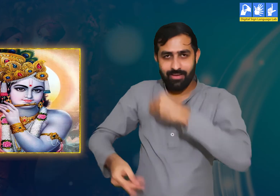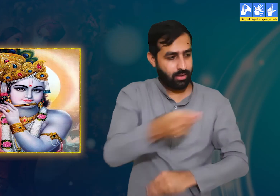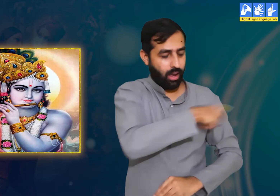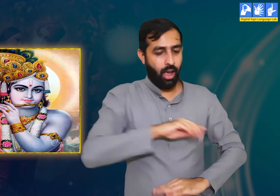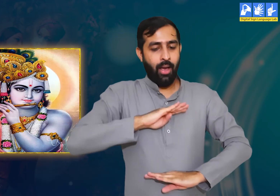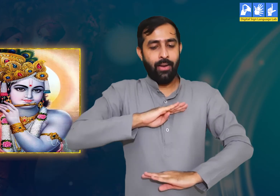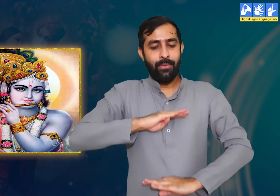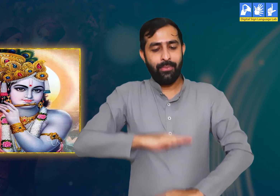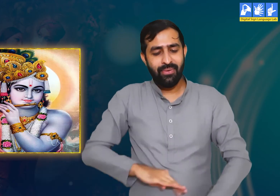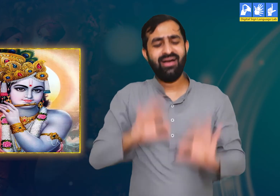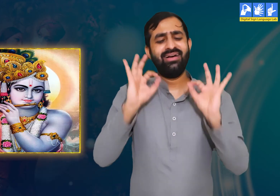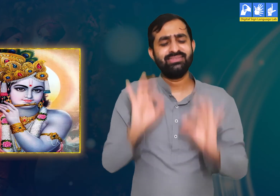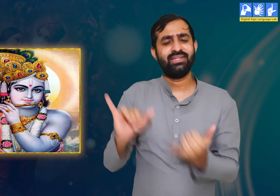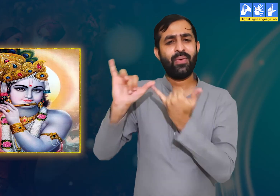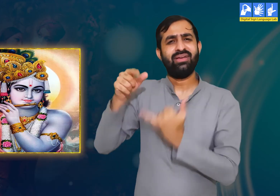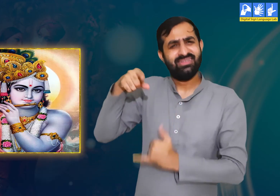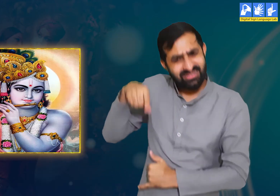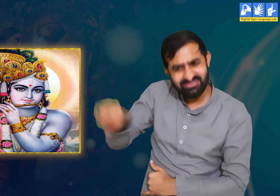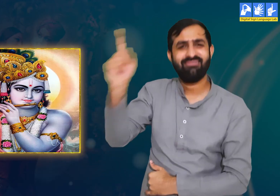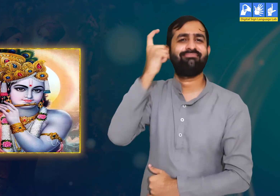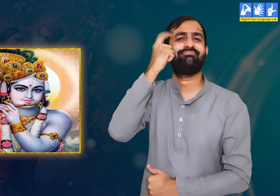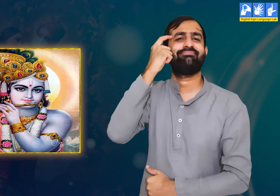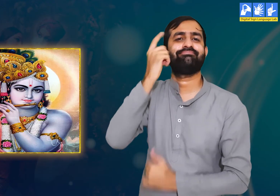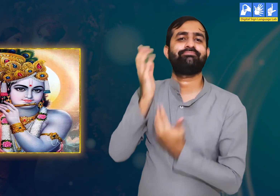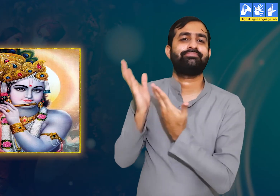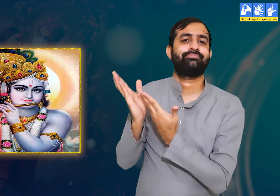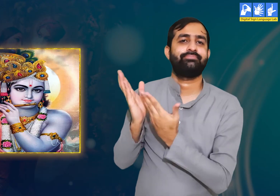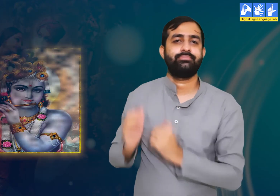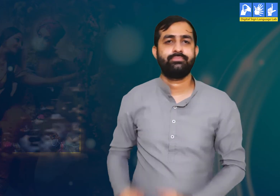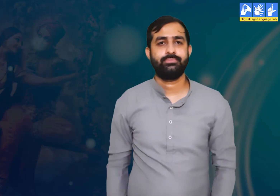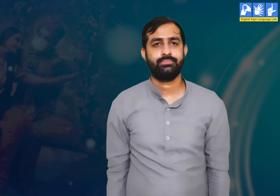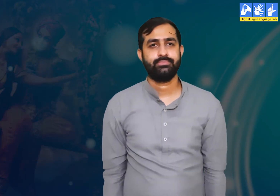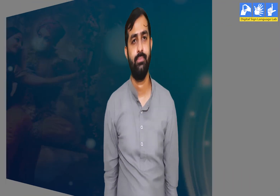यदि वे यहाँ आए तो हमें भी उन्हें देख सुकून मिलेगा। उन्हें इस बात पर विचार करना चाहिए।